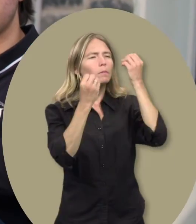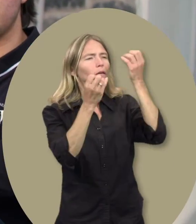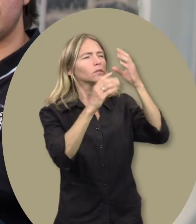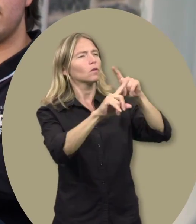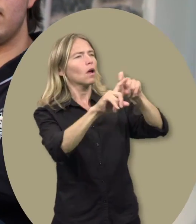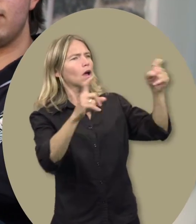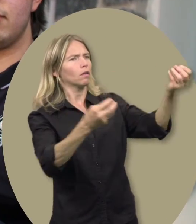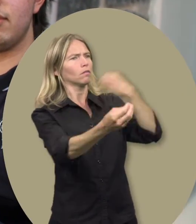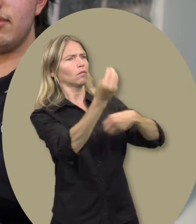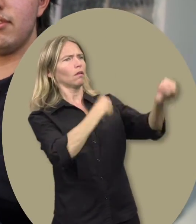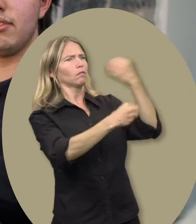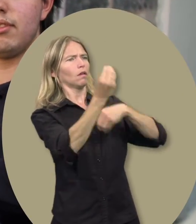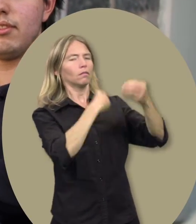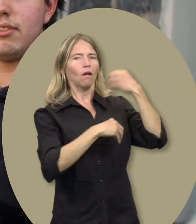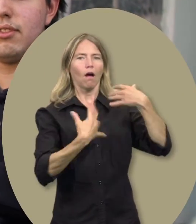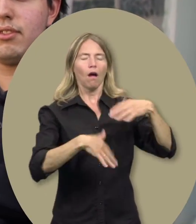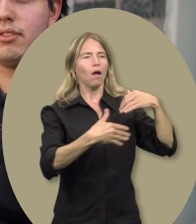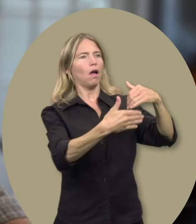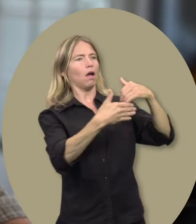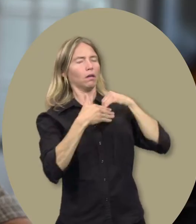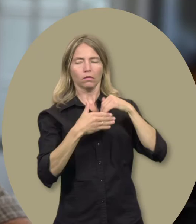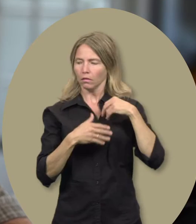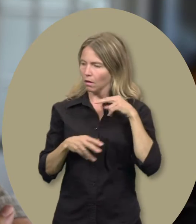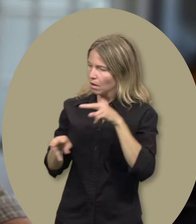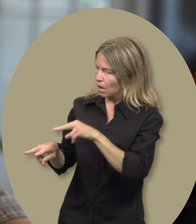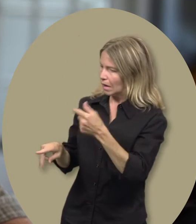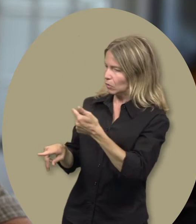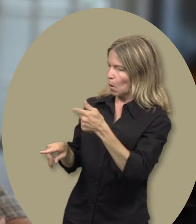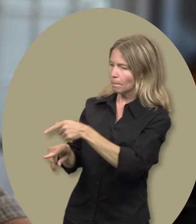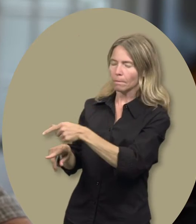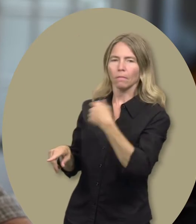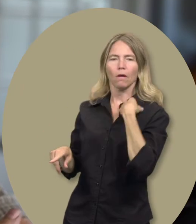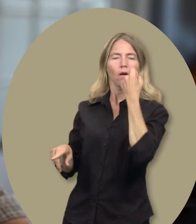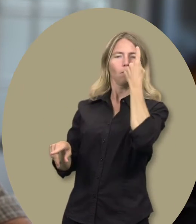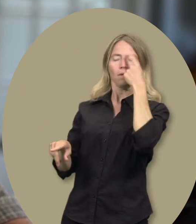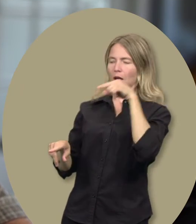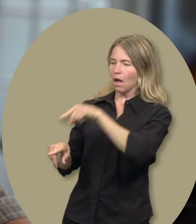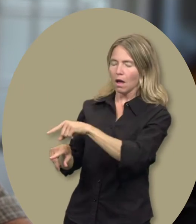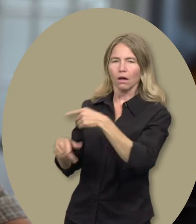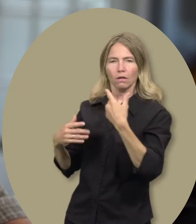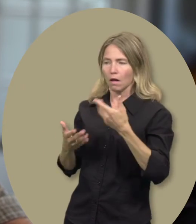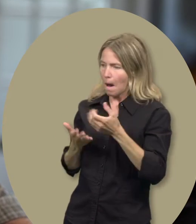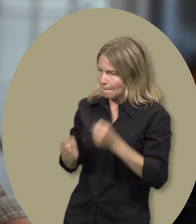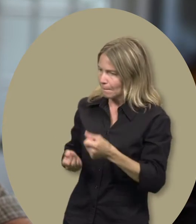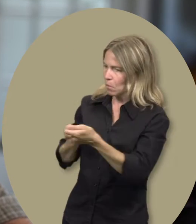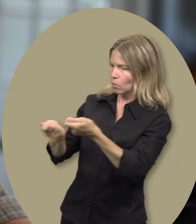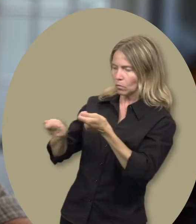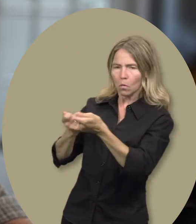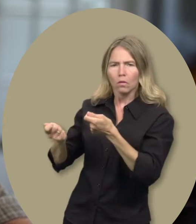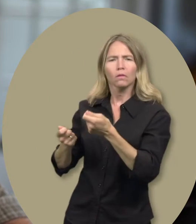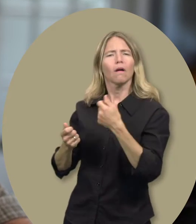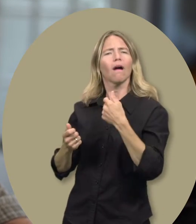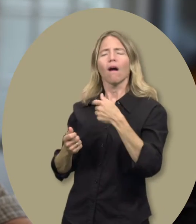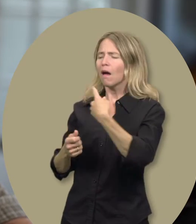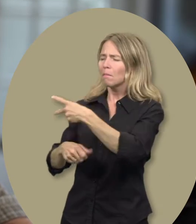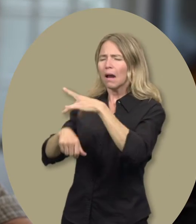Sylvain : Parce qu’en me donnant des outils, bien, ça me permet de mieux gérer Guillaume, de mieux comprendre Guillaume et de mieux l’aider dans sa maladie.